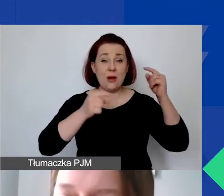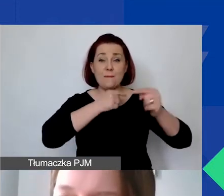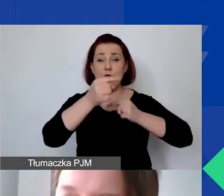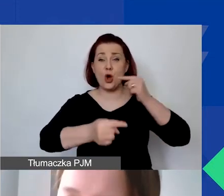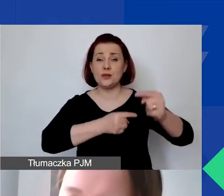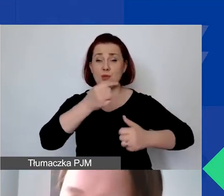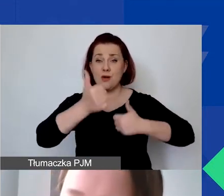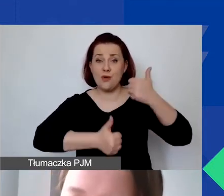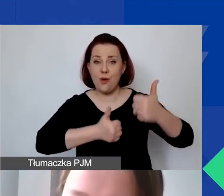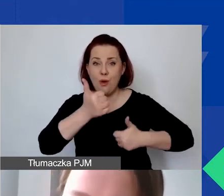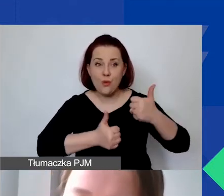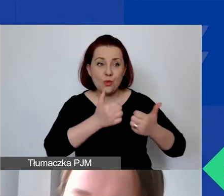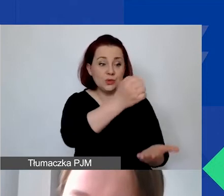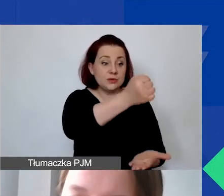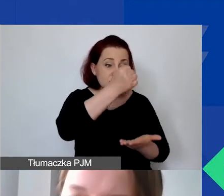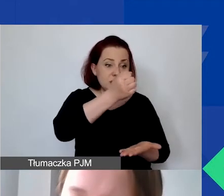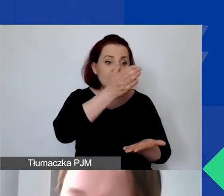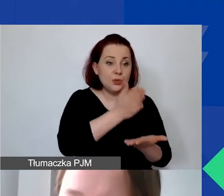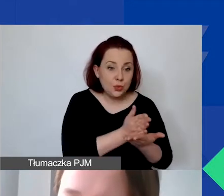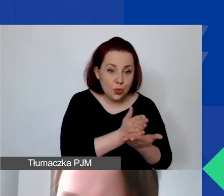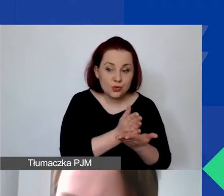to z czym to będzie się wiązało na poziomie realizacji projektów.